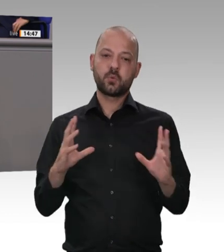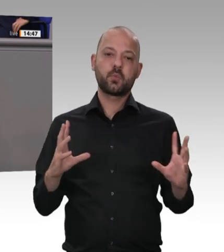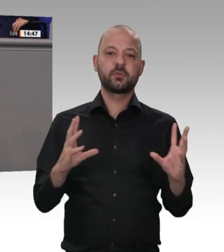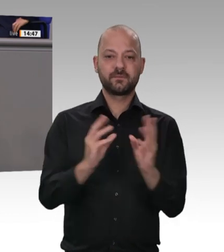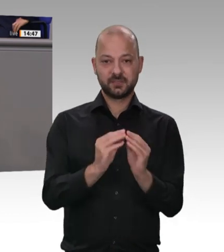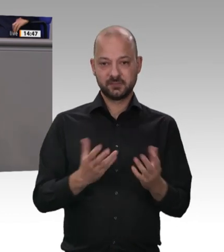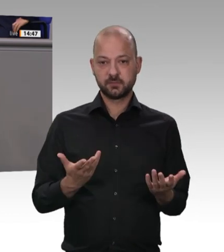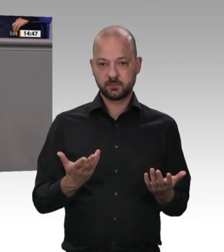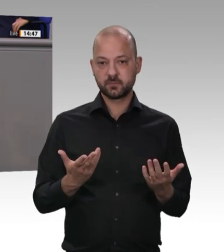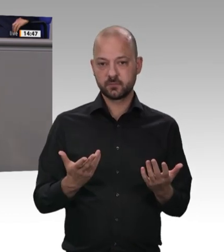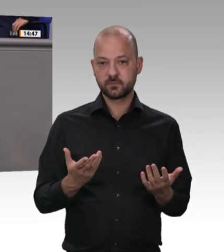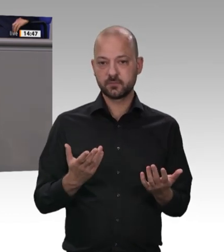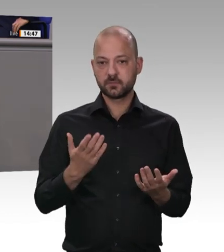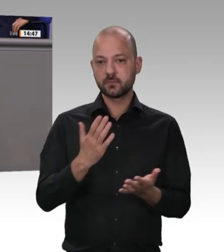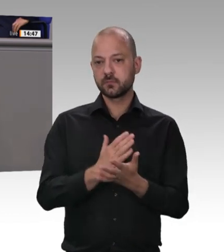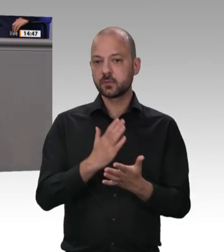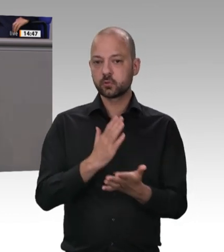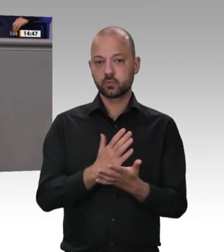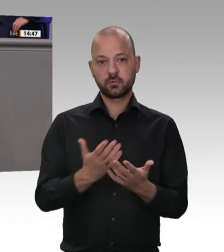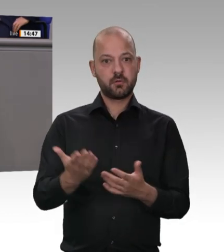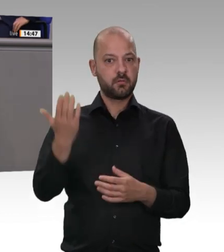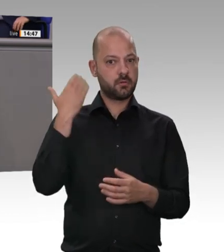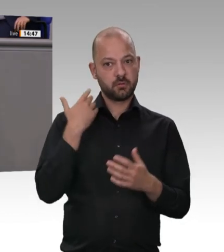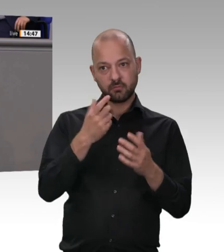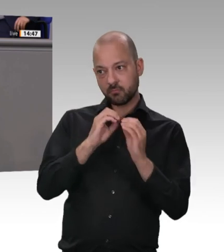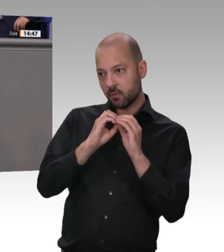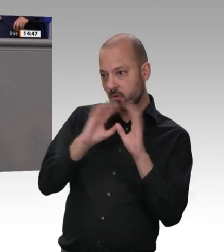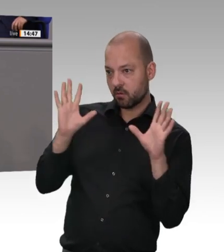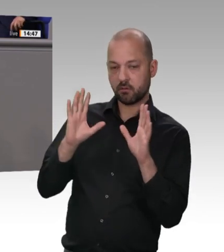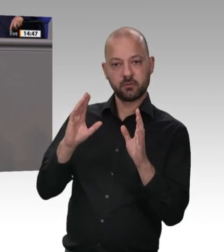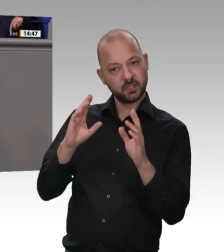genau für diejenigen, die unsere Nahrungsmittel herstellen. Wir müssen deswegen Kontrollmöglichkeiten